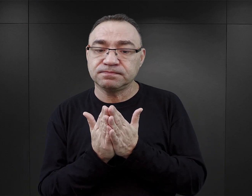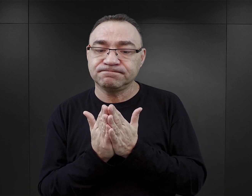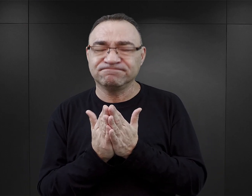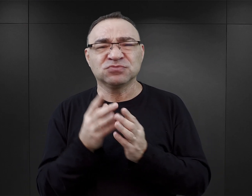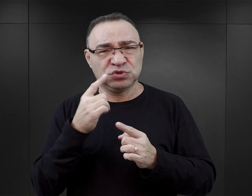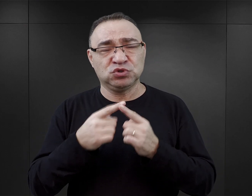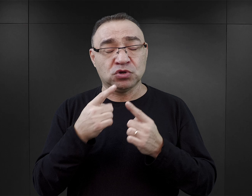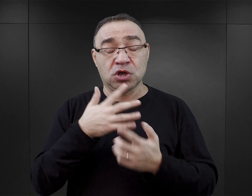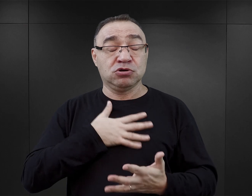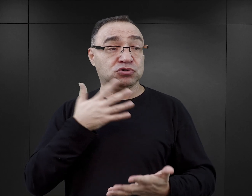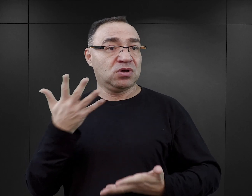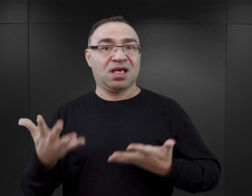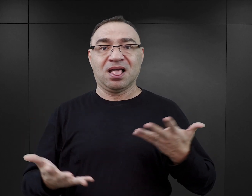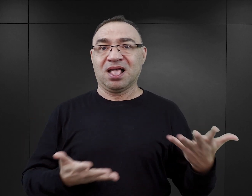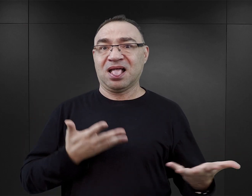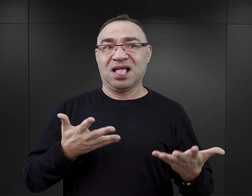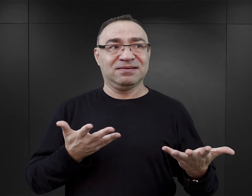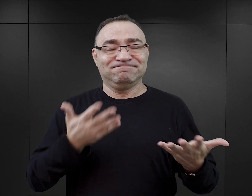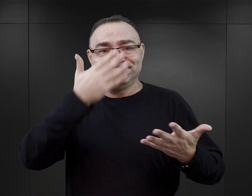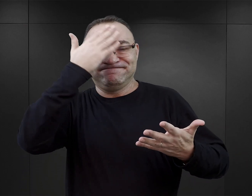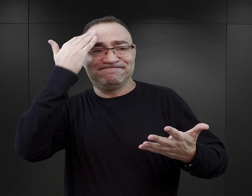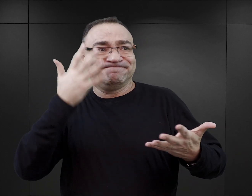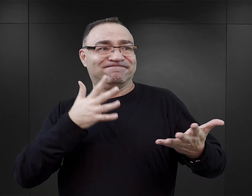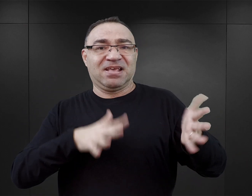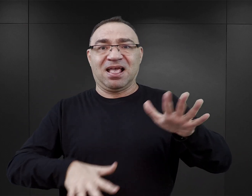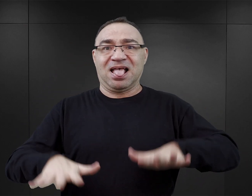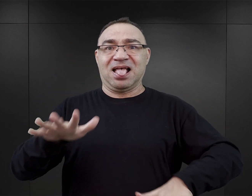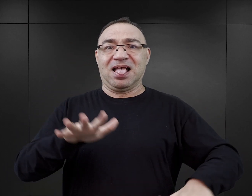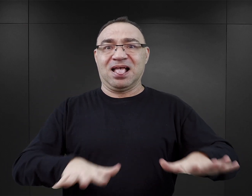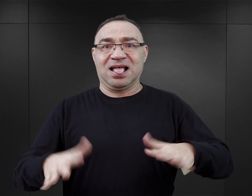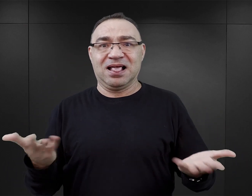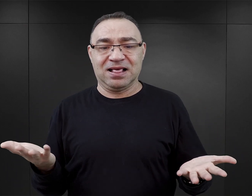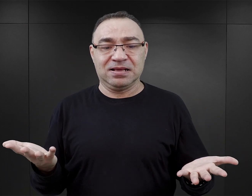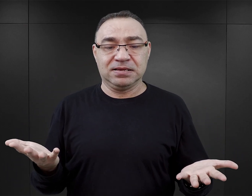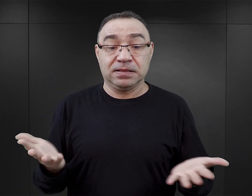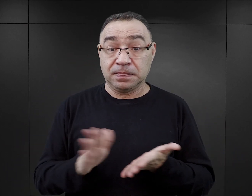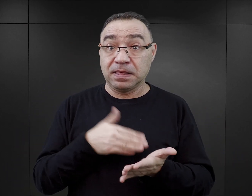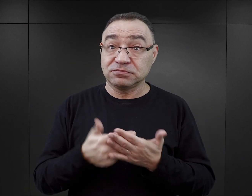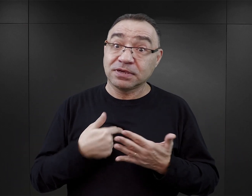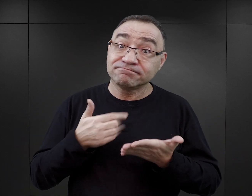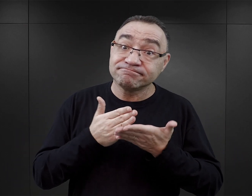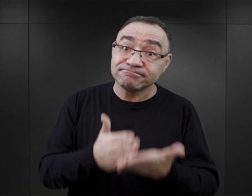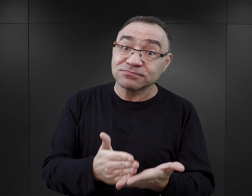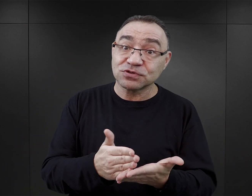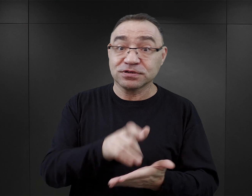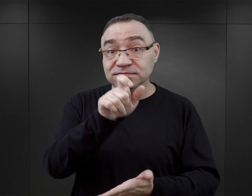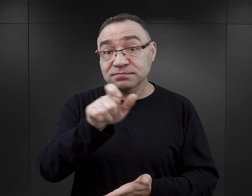To może rzeczywiście rodzić jakieś takie poczucie zagubienia. Gdybym miała doradzać czytelnikom którzy,